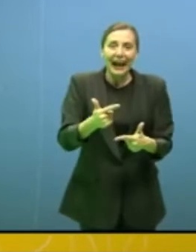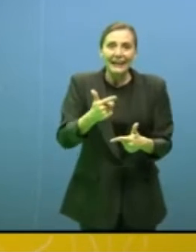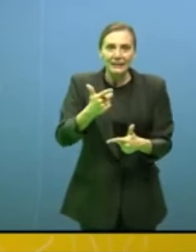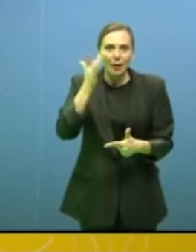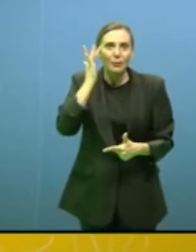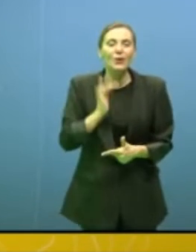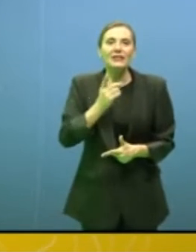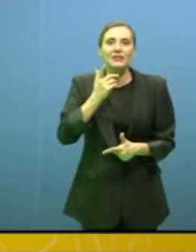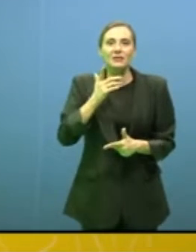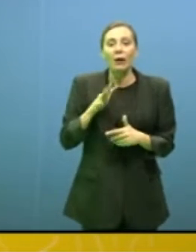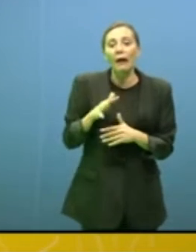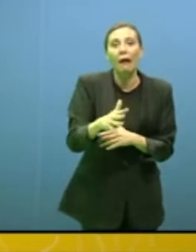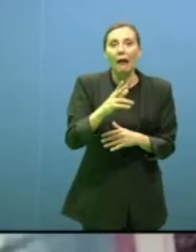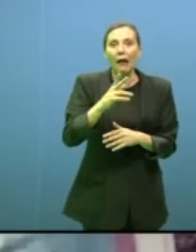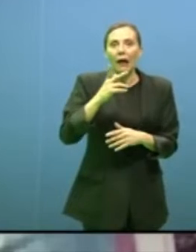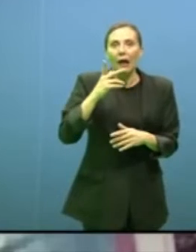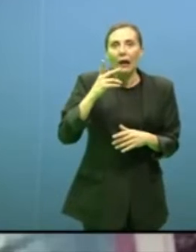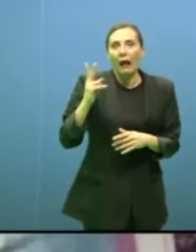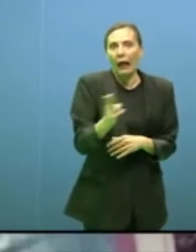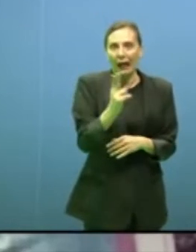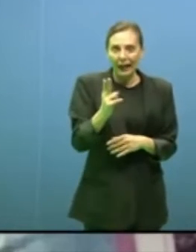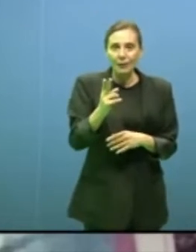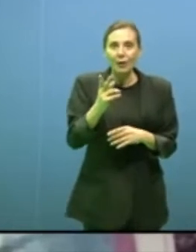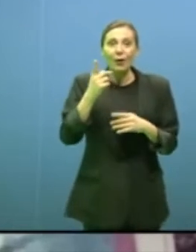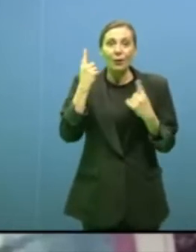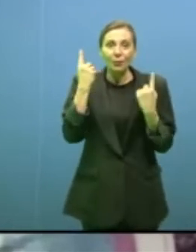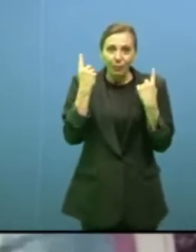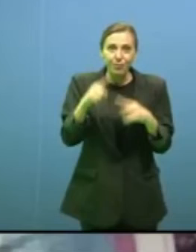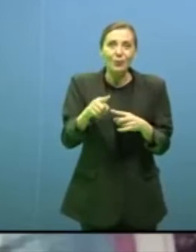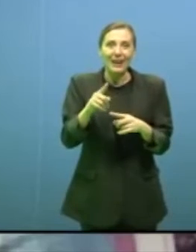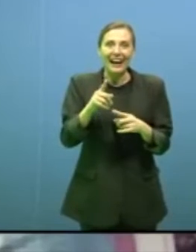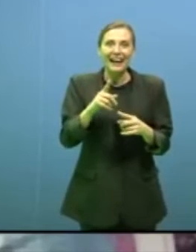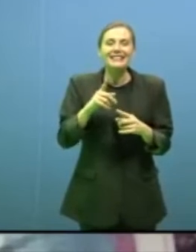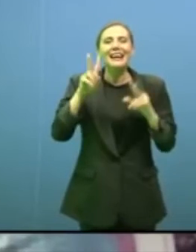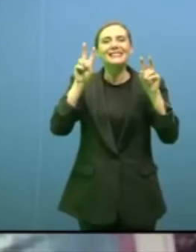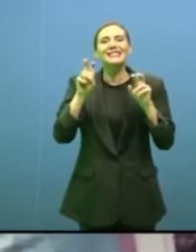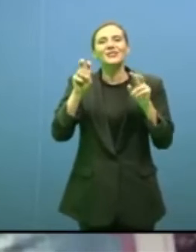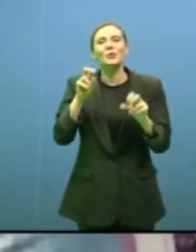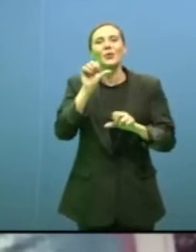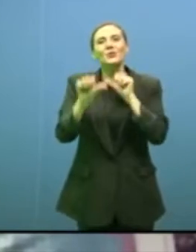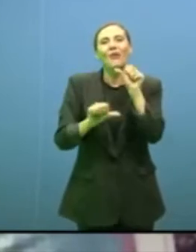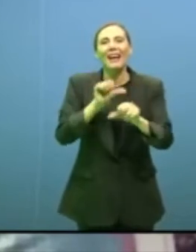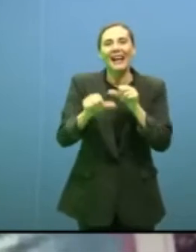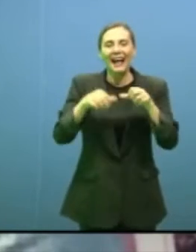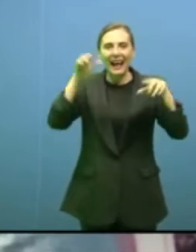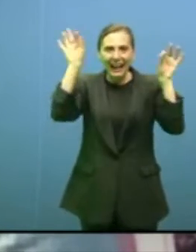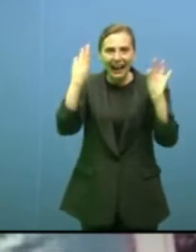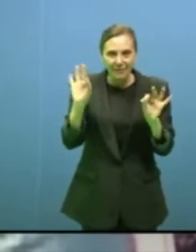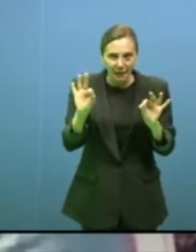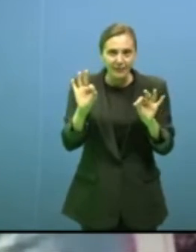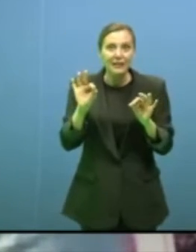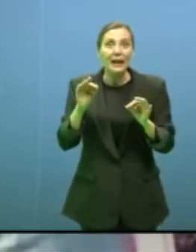viene portato molto poco avanti nel discorso anche sui cambiamenti climatici e che anche durante la